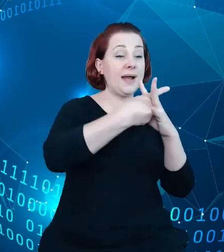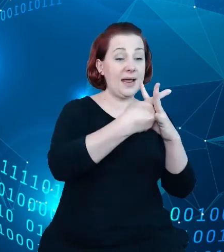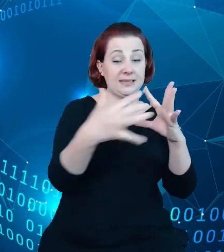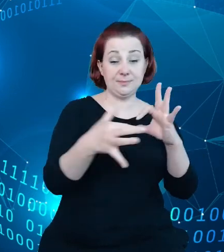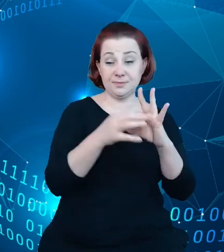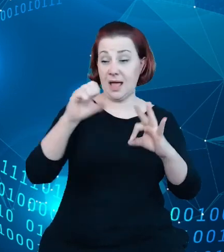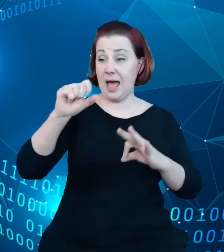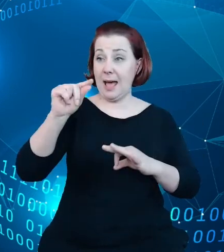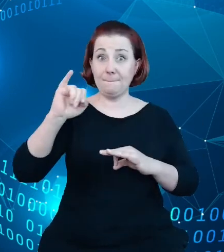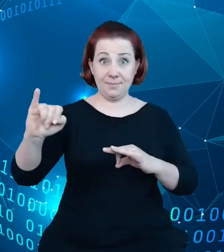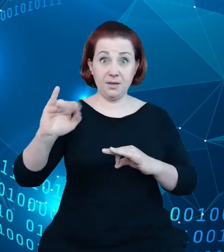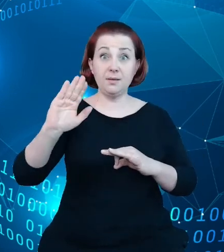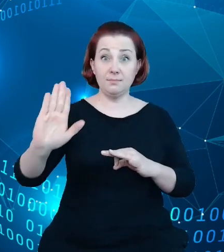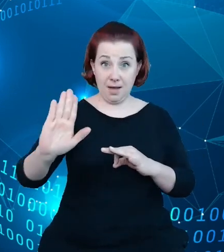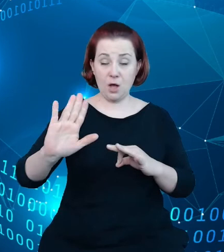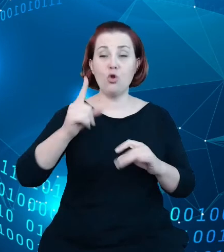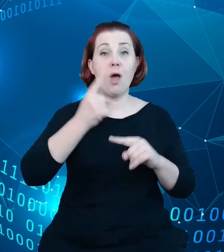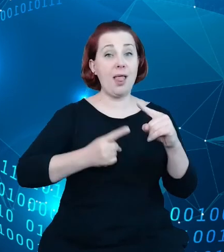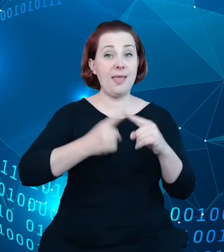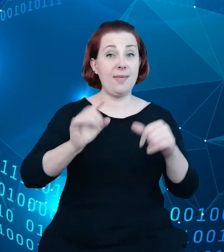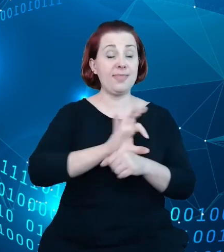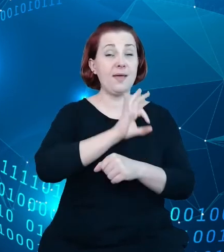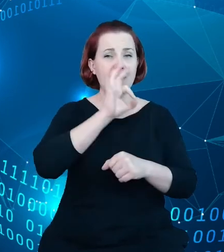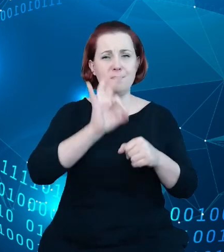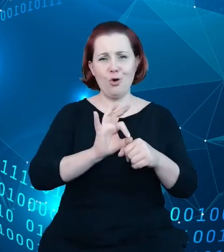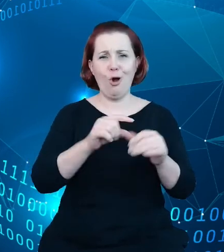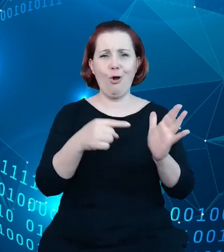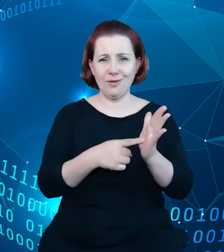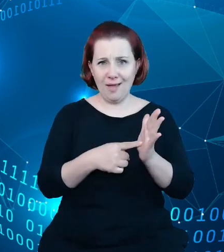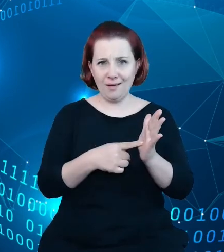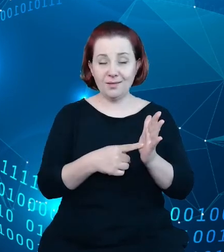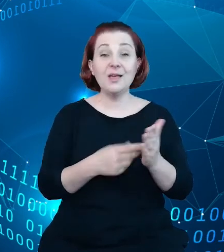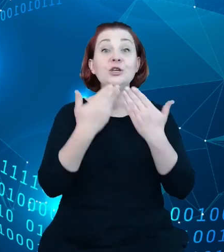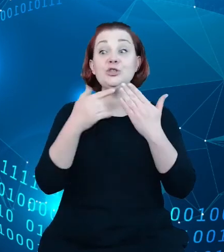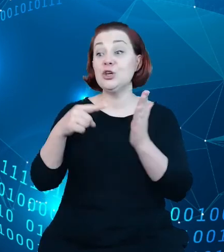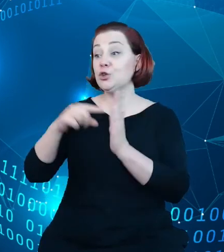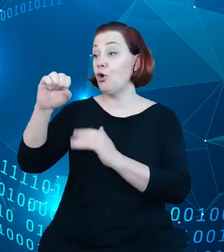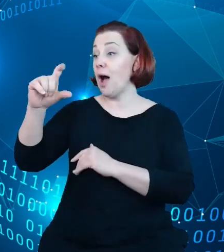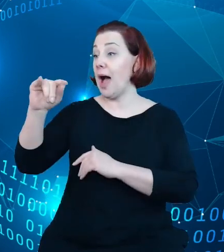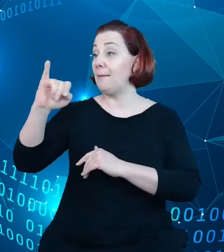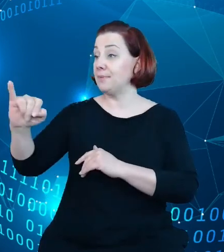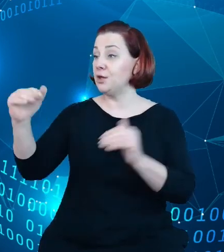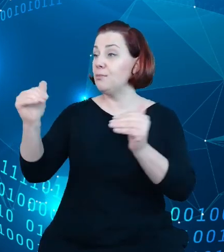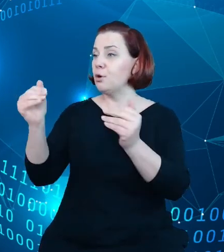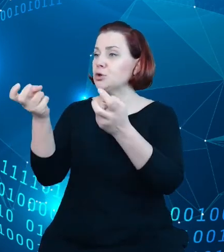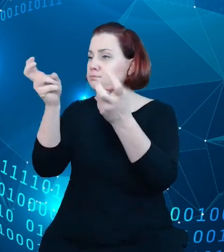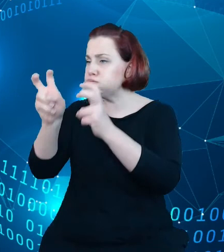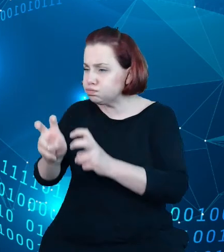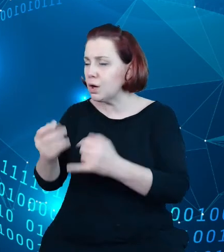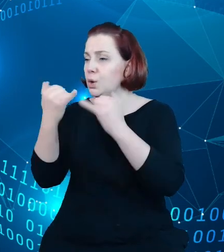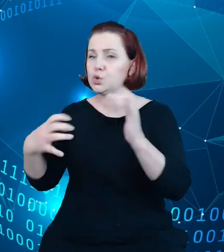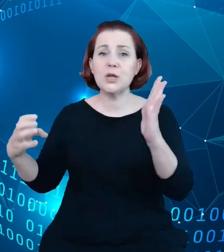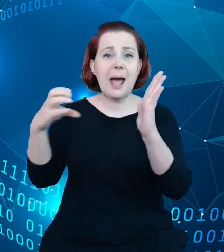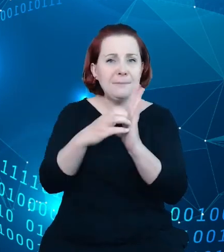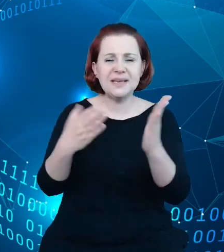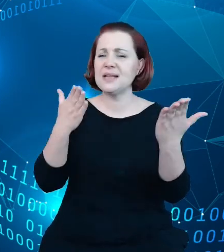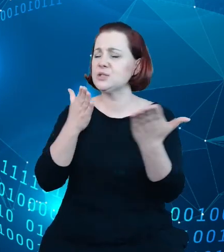I narzędzie to pozwala na budowę szeregu aplikacji, szeregu usług, które mogą być